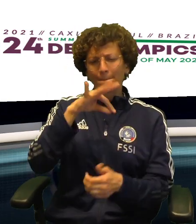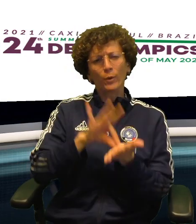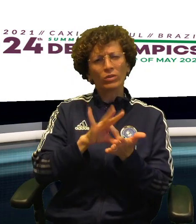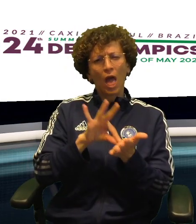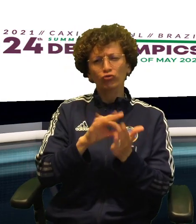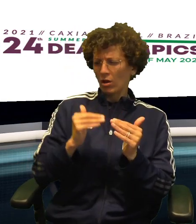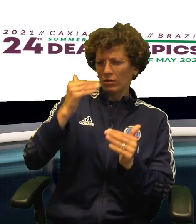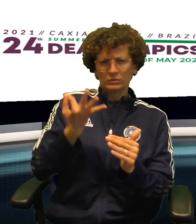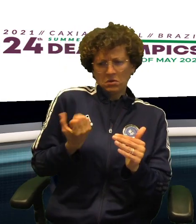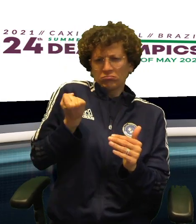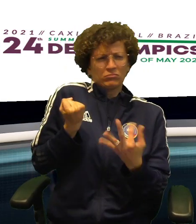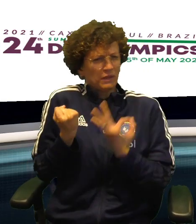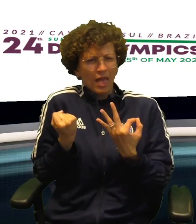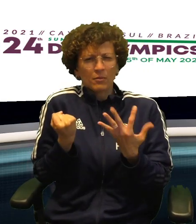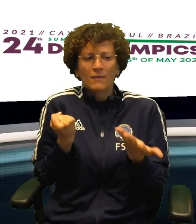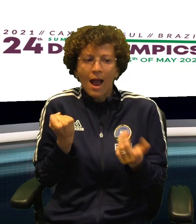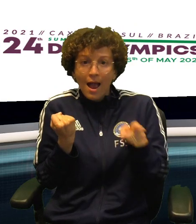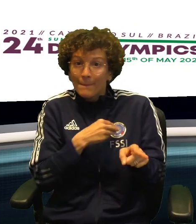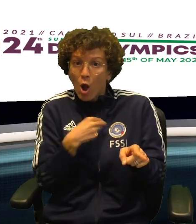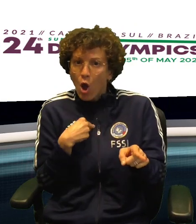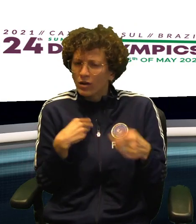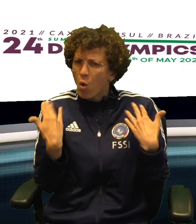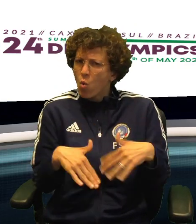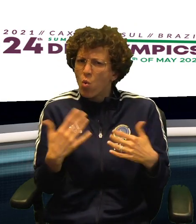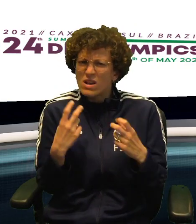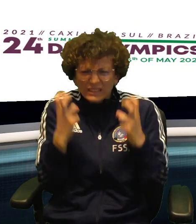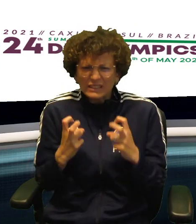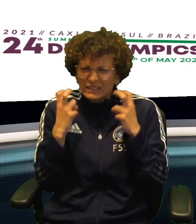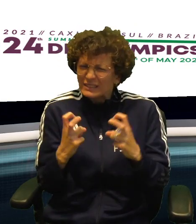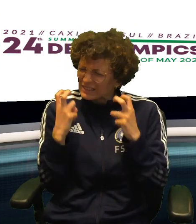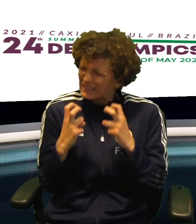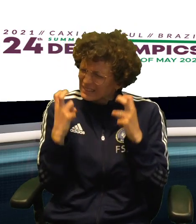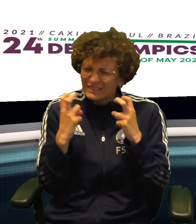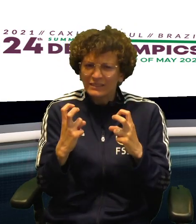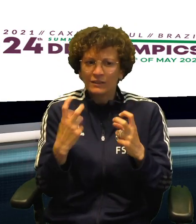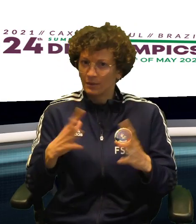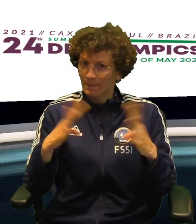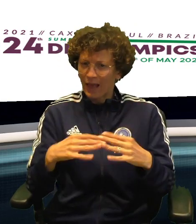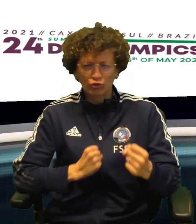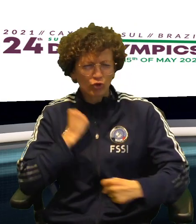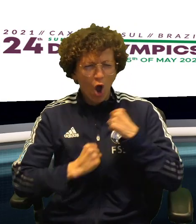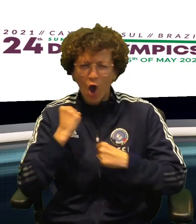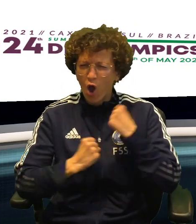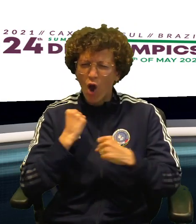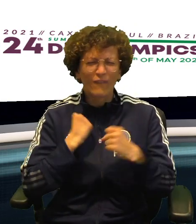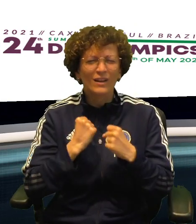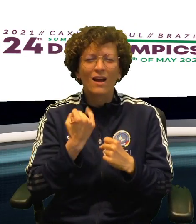LE RAGAZZE DEL BASKET HANNO SEMPRE TENUTO IN PUGNO LA PARTITA CON VANTAGGI ANCHE INTERESSANTI